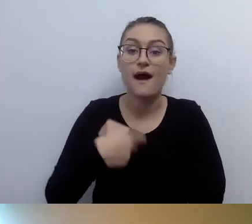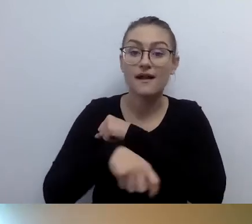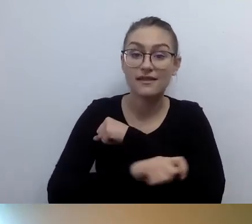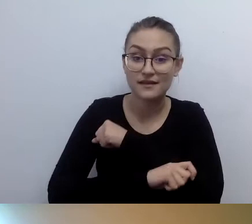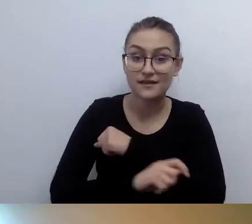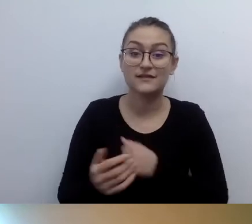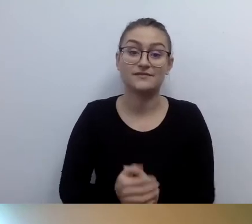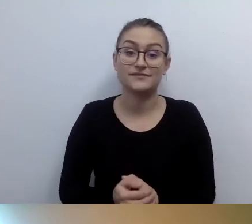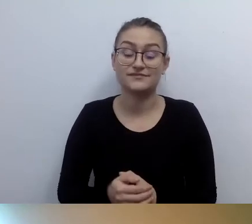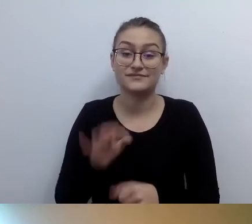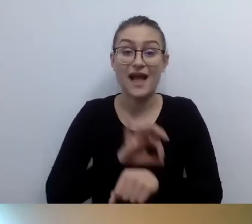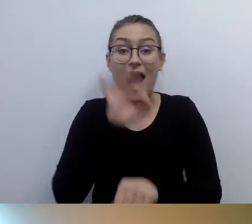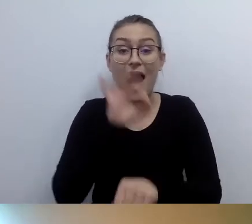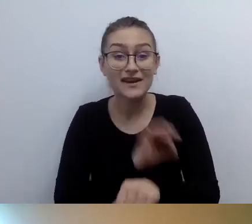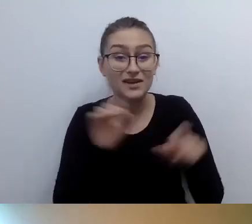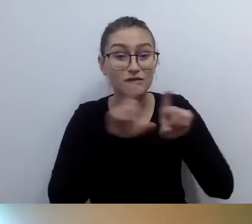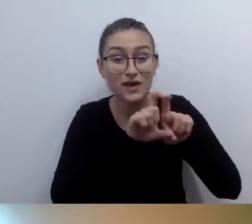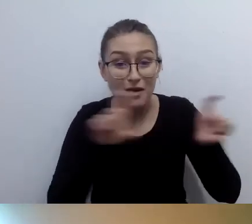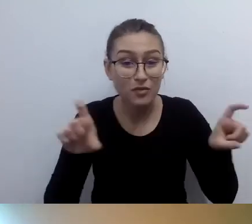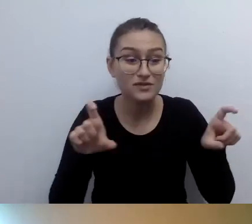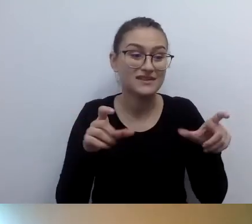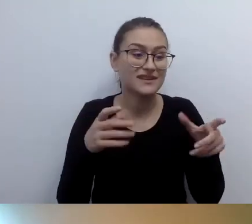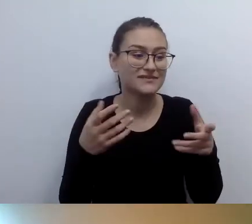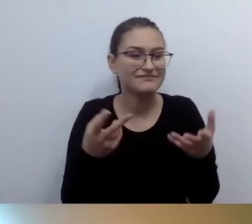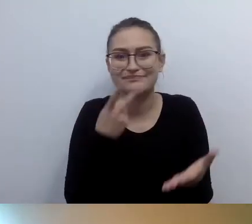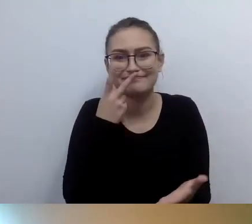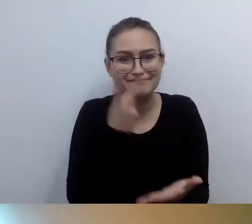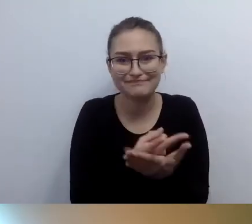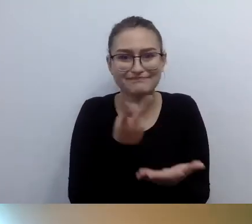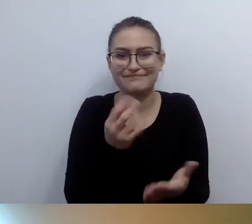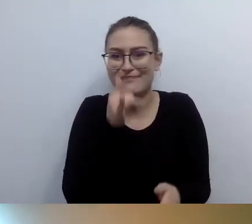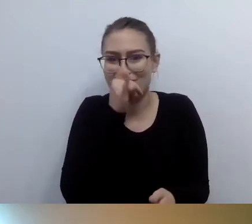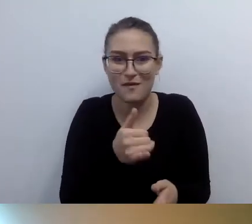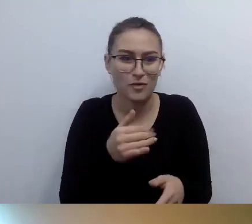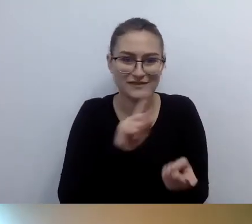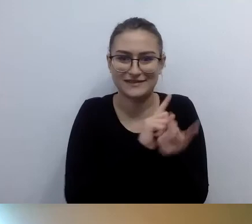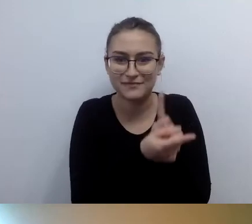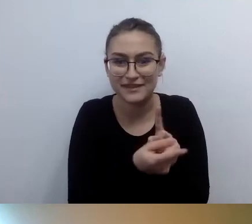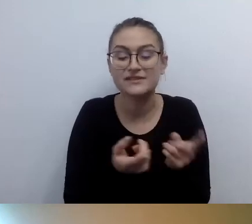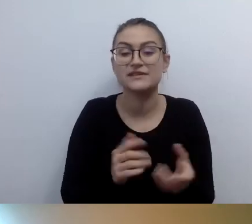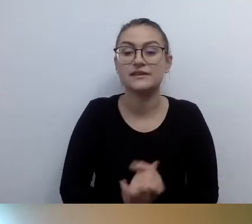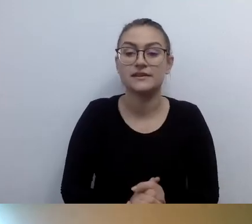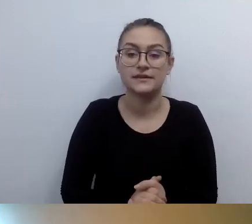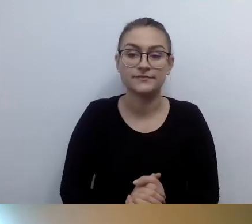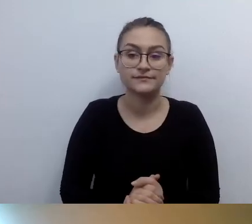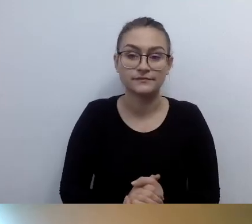Niemożność zlikwidowania barier architektonicznych. Osoby z niepełnosprawnością ruchu